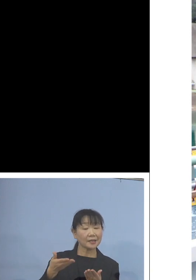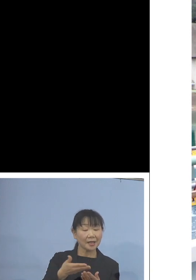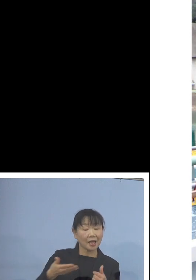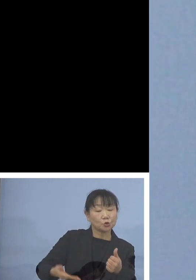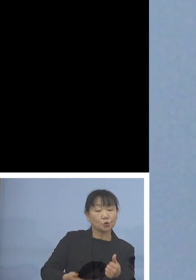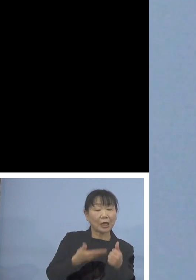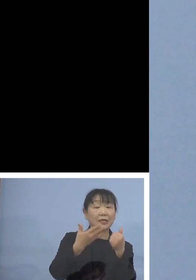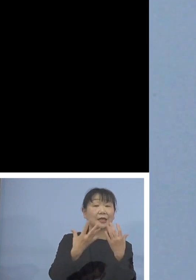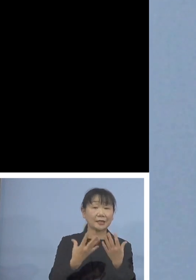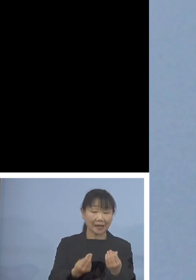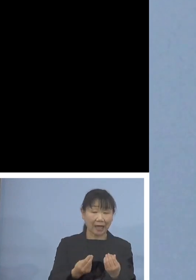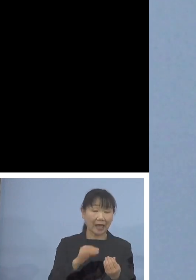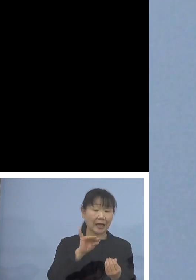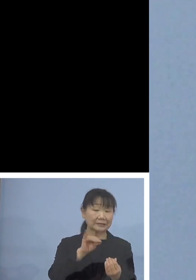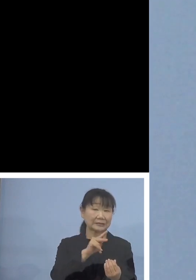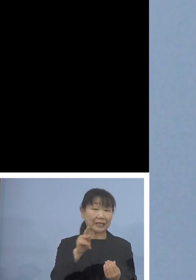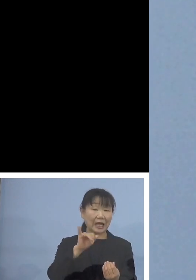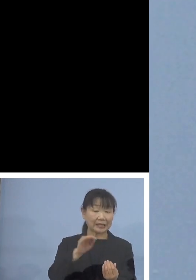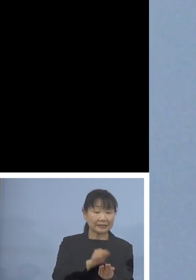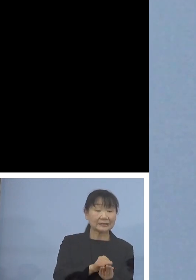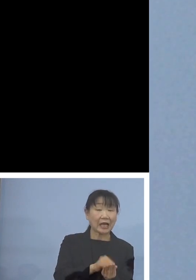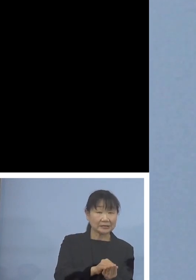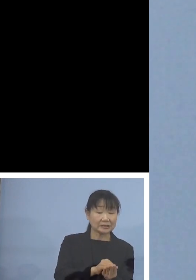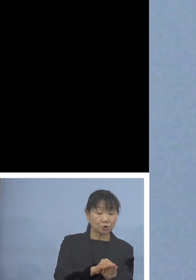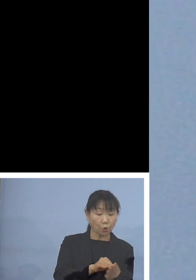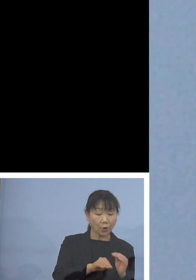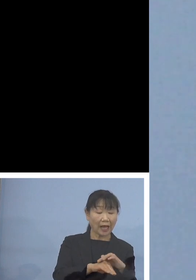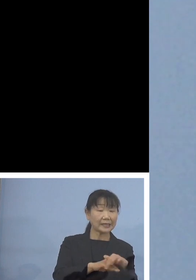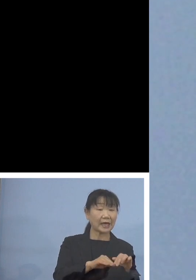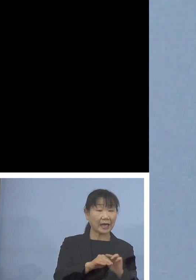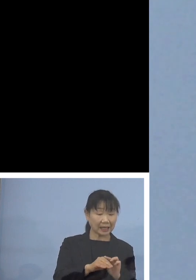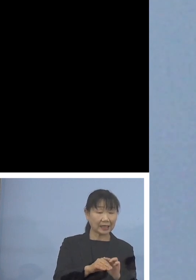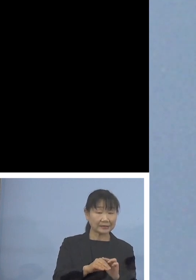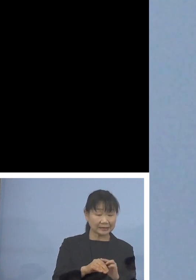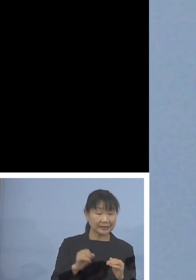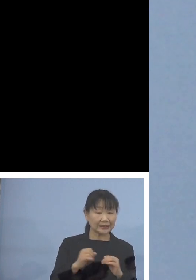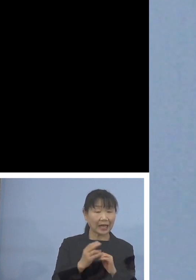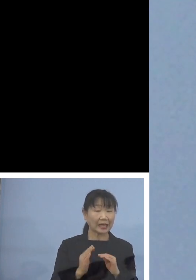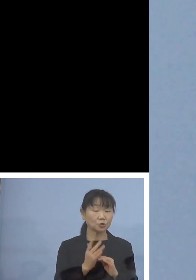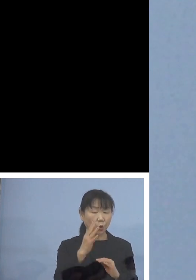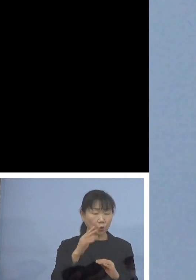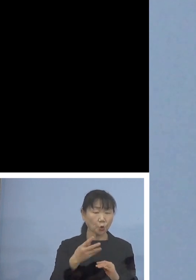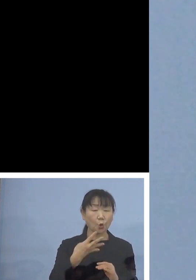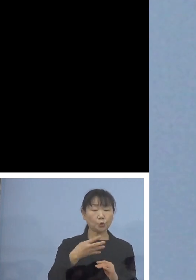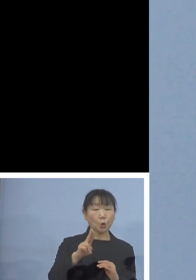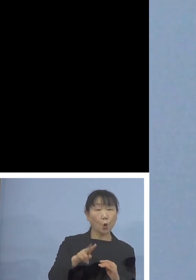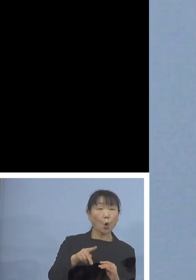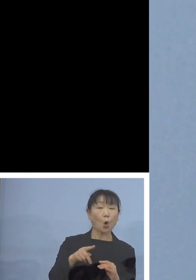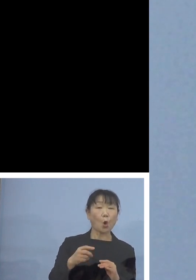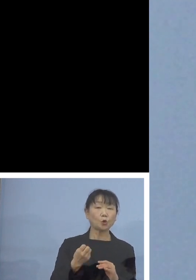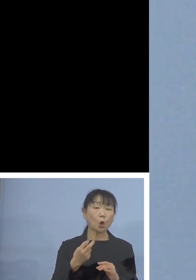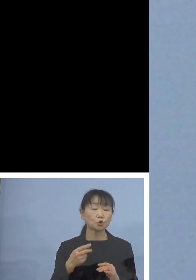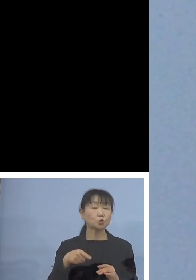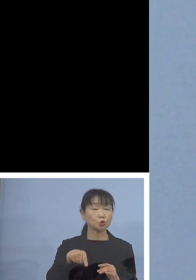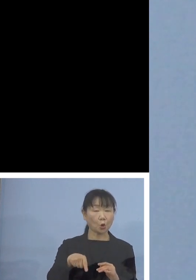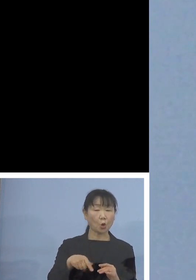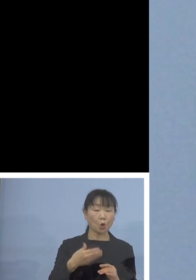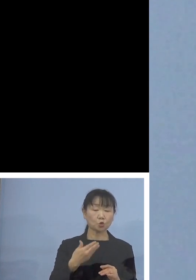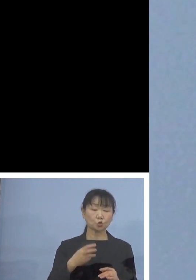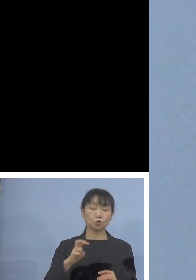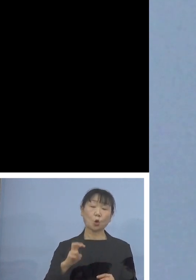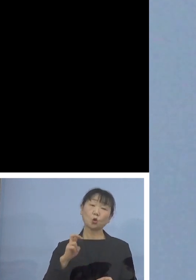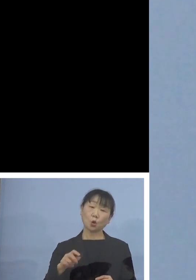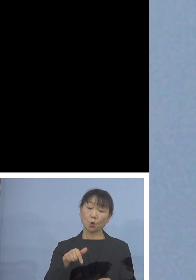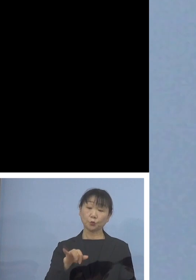この稚貝は貝殻に海藻の葉緑素 クロロフィルなどですね